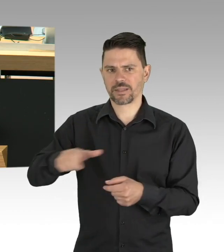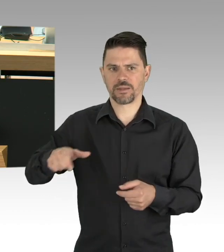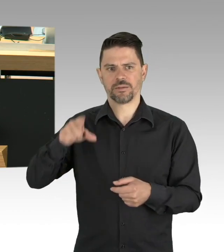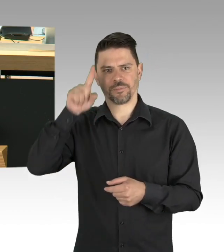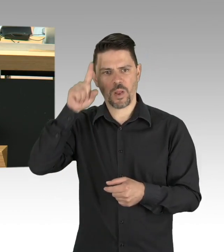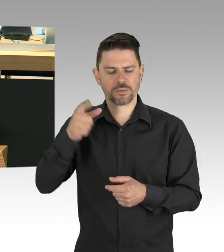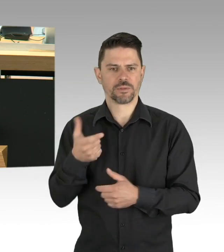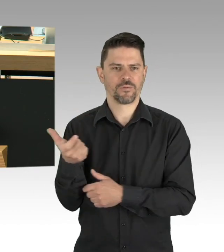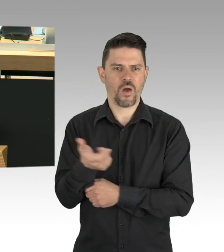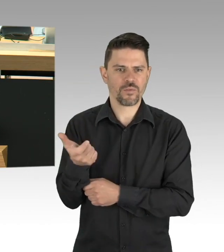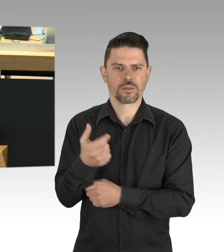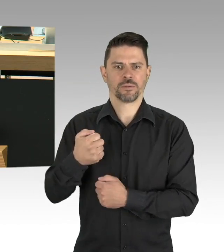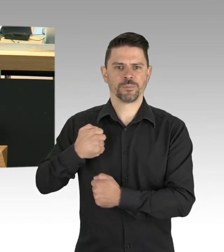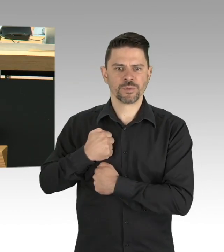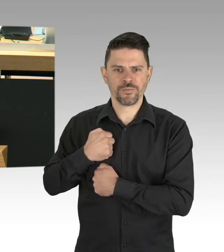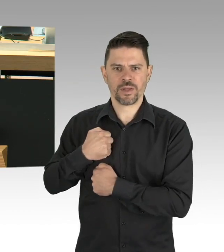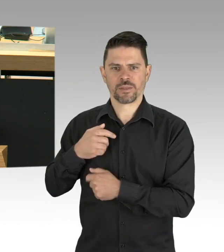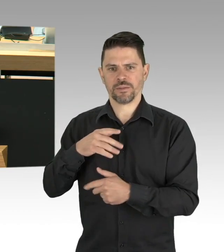und diese zugleich unterstützt, meine Damen und Herren.